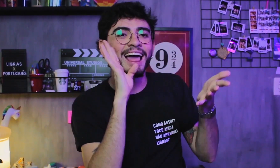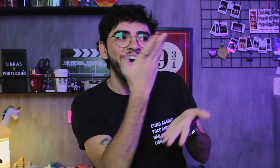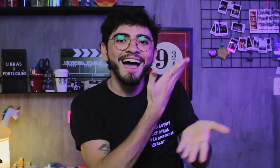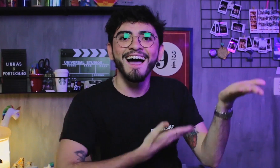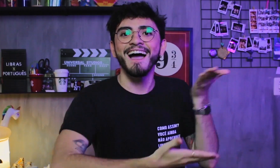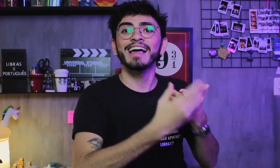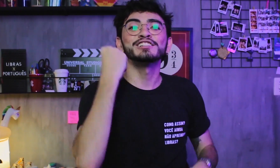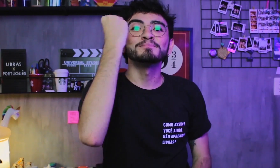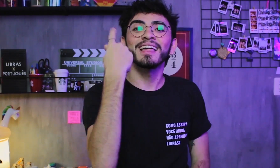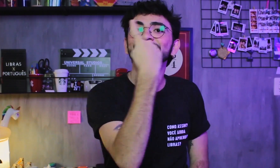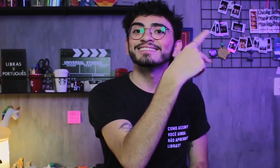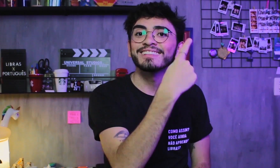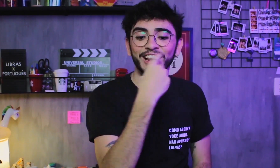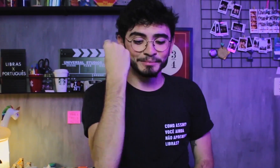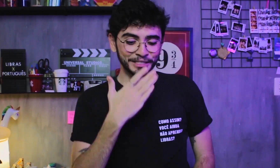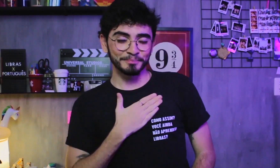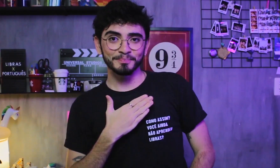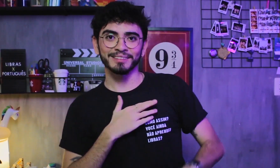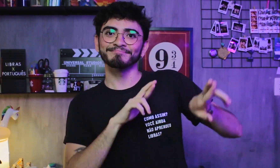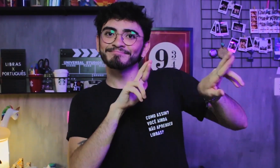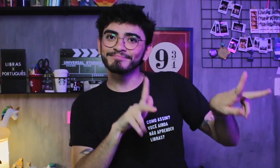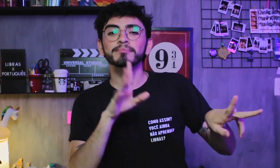e trocamos nossas diferentes experiências.